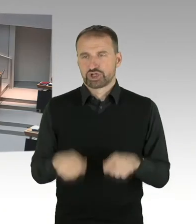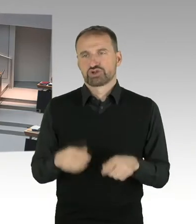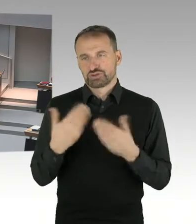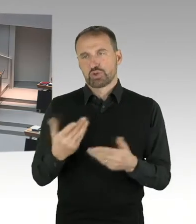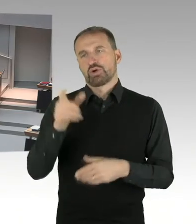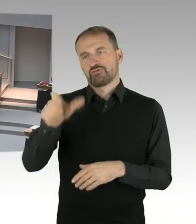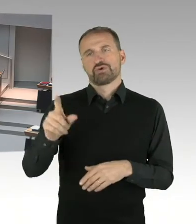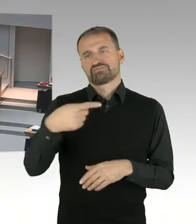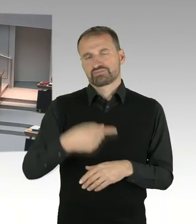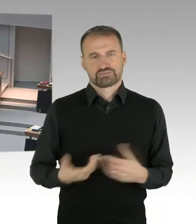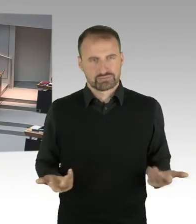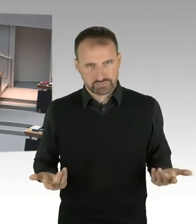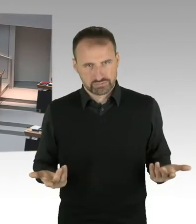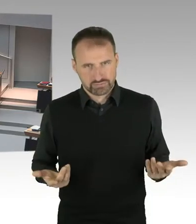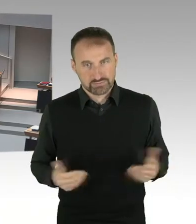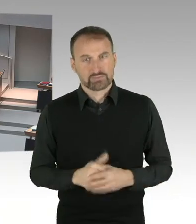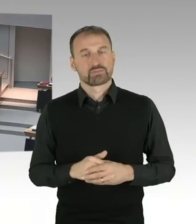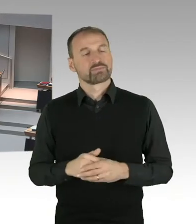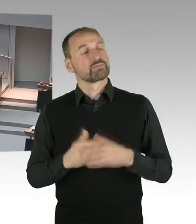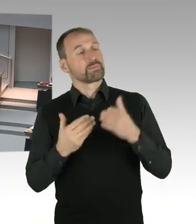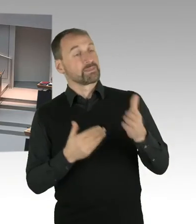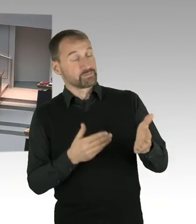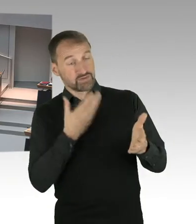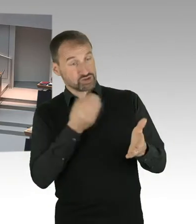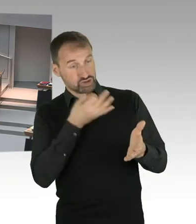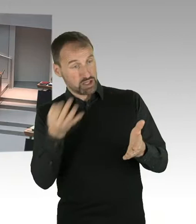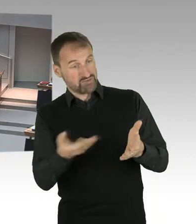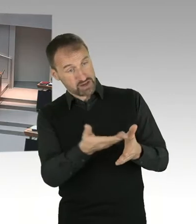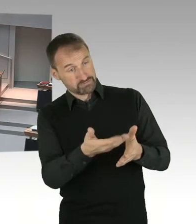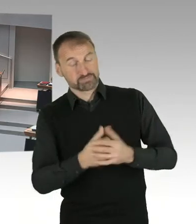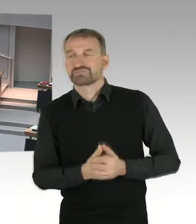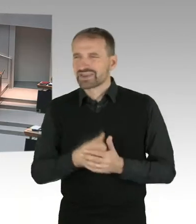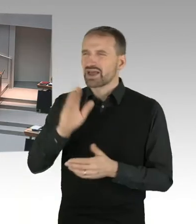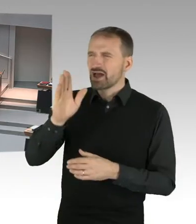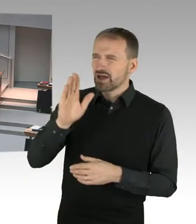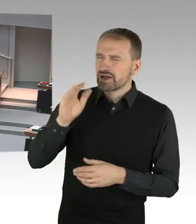Ernennung von Frau Birthler als Sonderermittlerin bekannt, dass Marianne Birthler nach einer zurückliegenden,